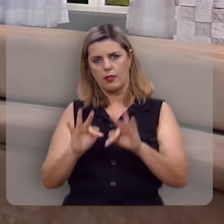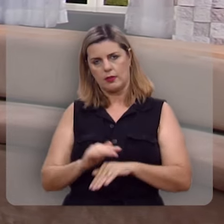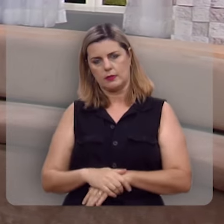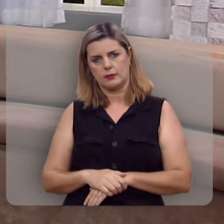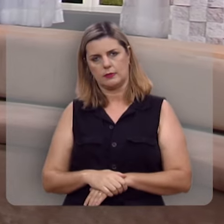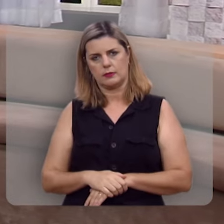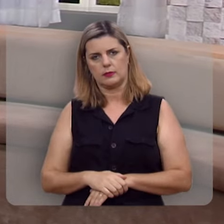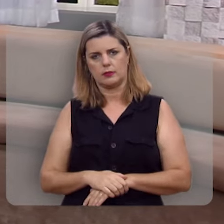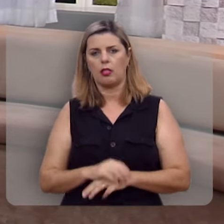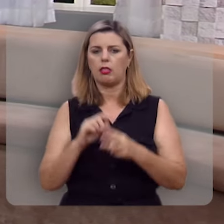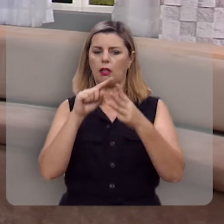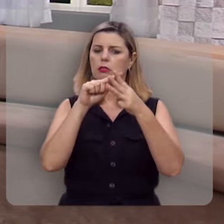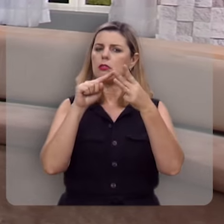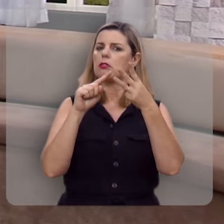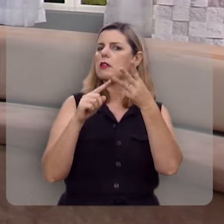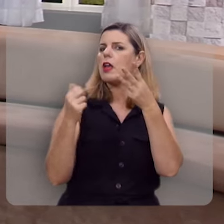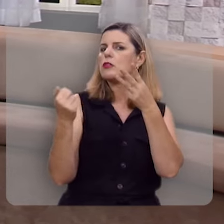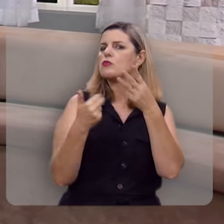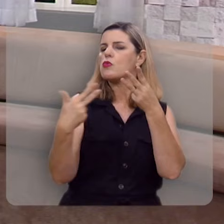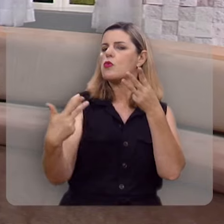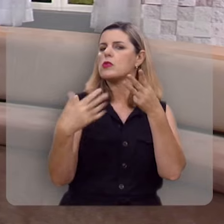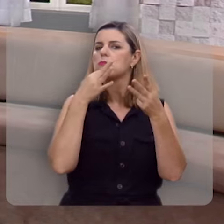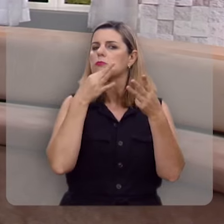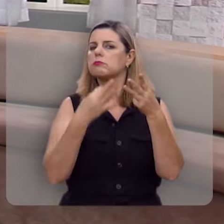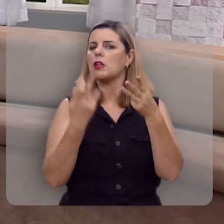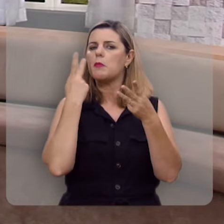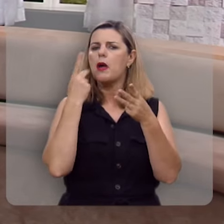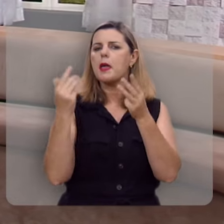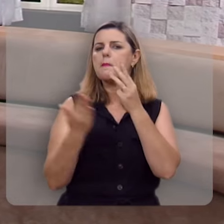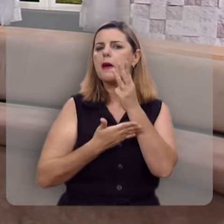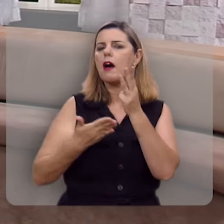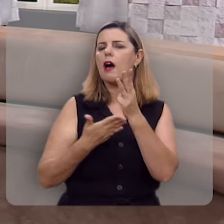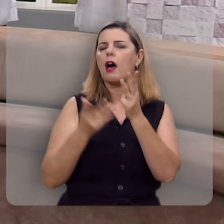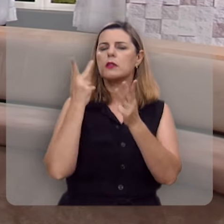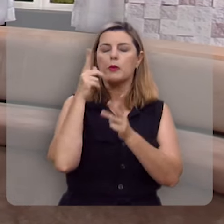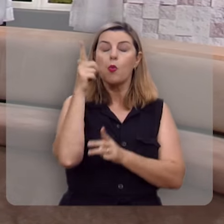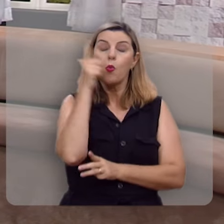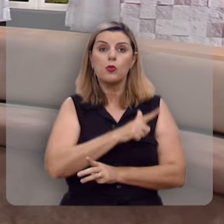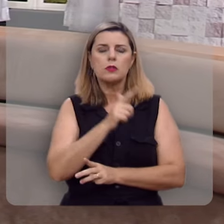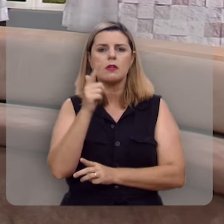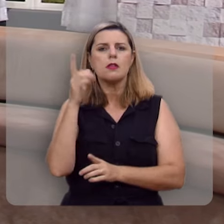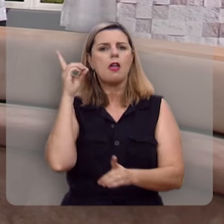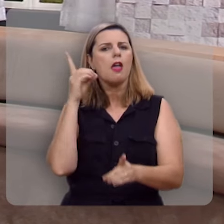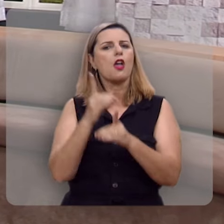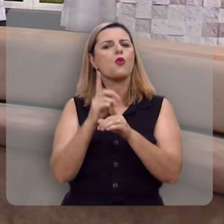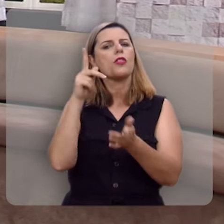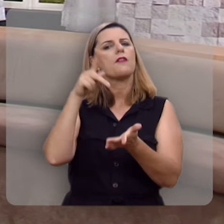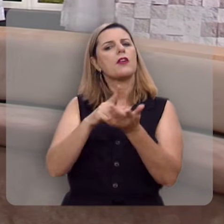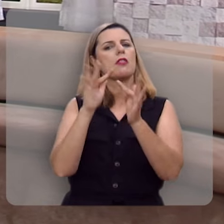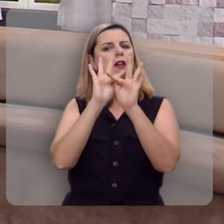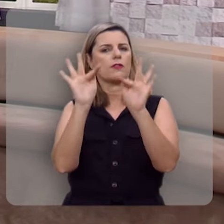Há três dicas, aqui, fundamentais para você encontrar a verdadeira felicidade.